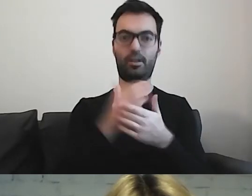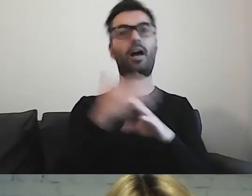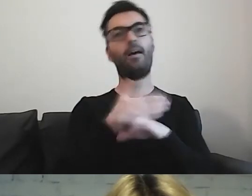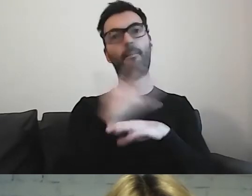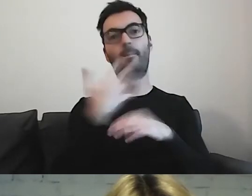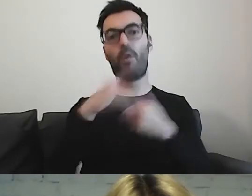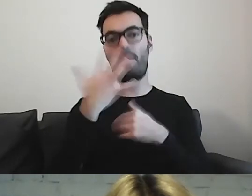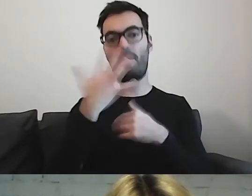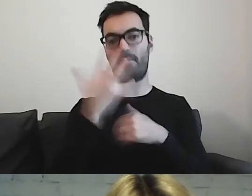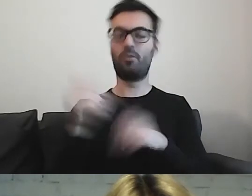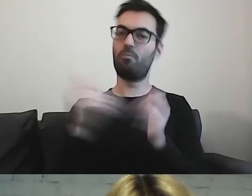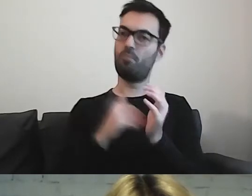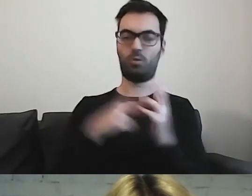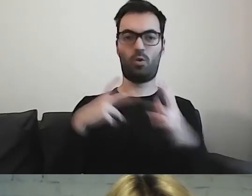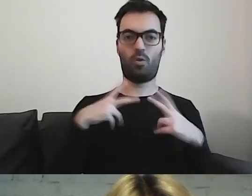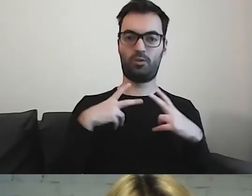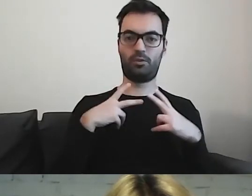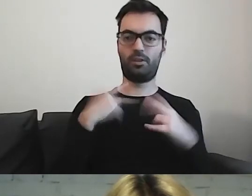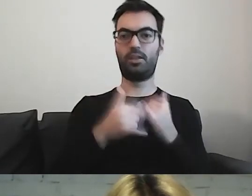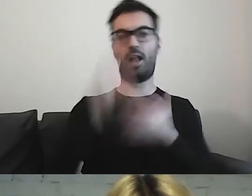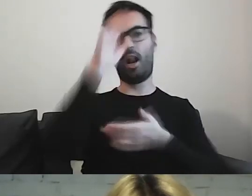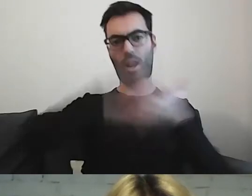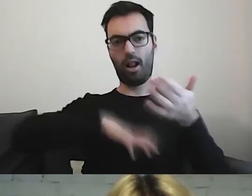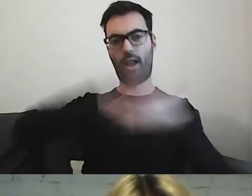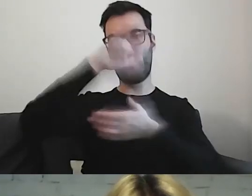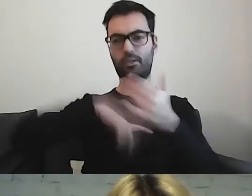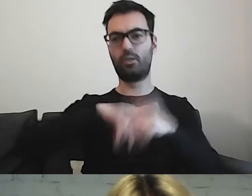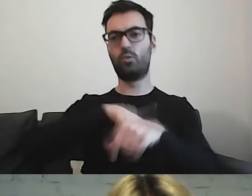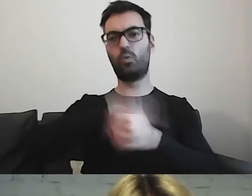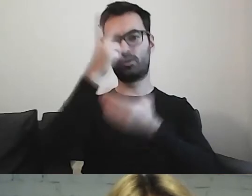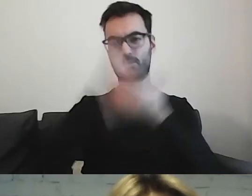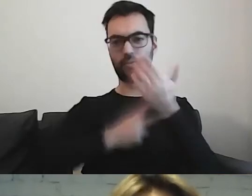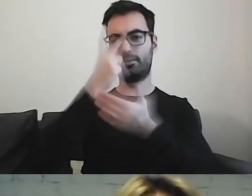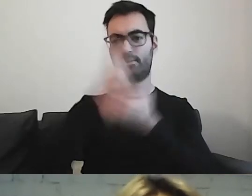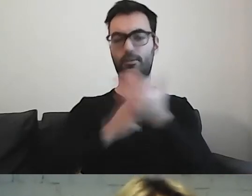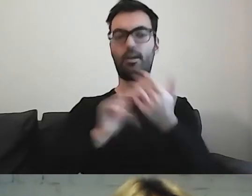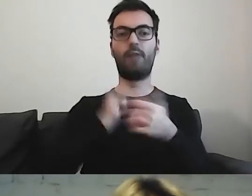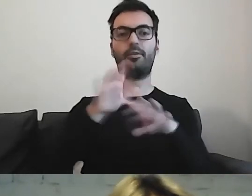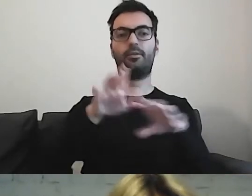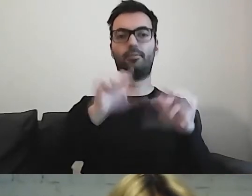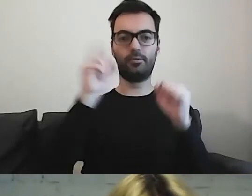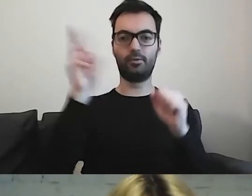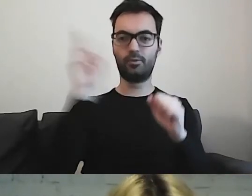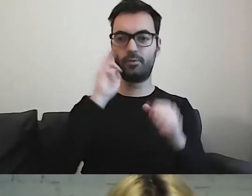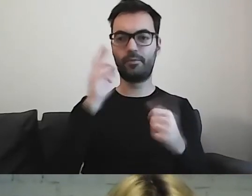A jeżeli znacznie dłużej czyta tekst, aby go zrozumieć, to okazuje się,